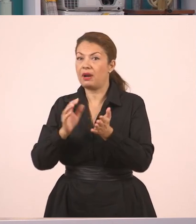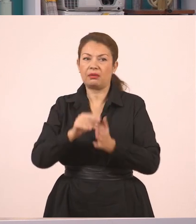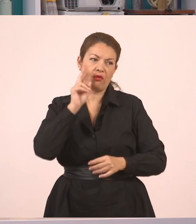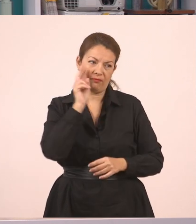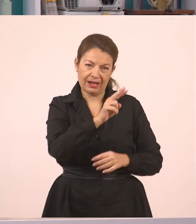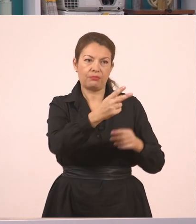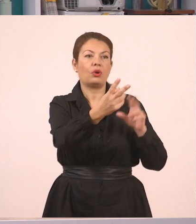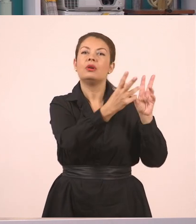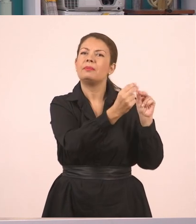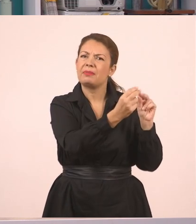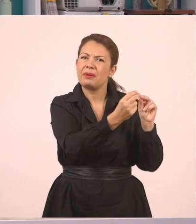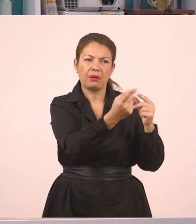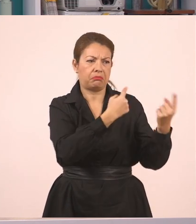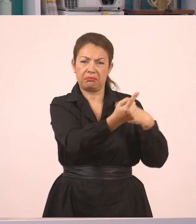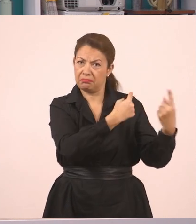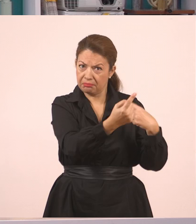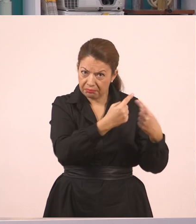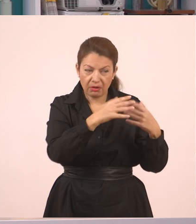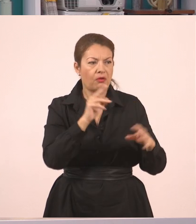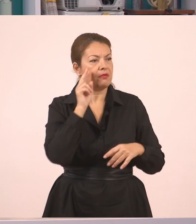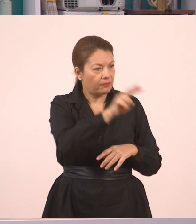σε έναν άλλον. Είμαστε ας πούμε στην τάξη.